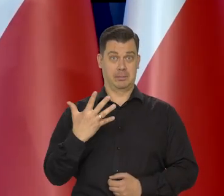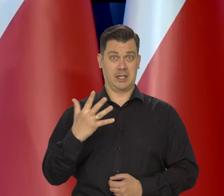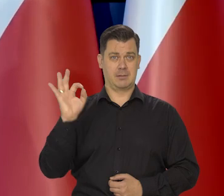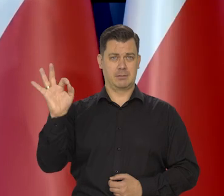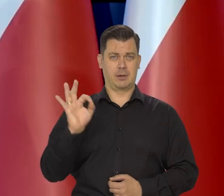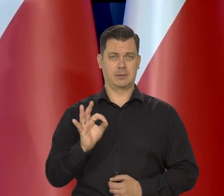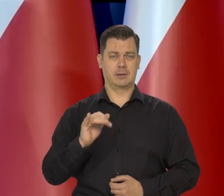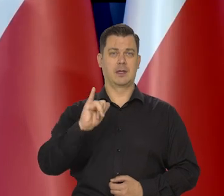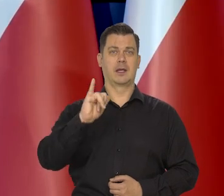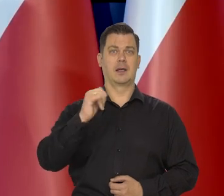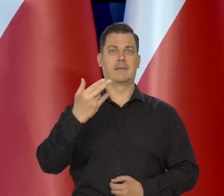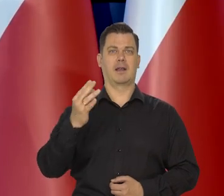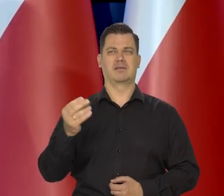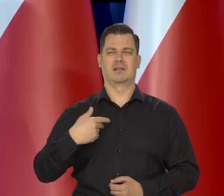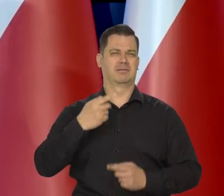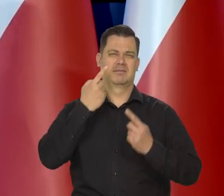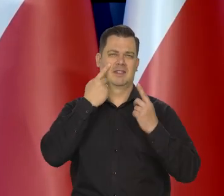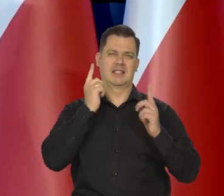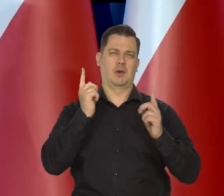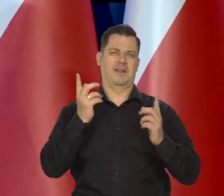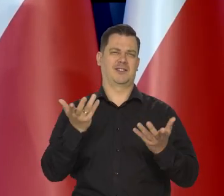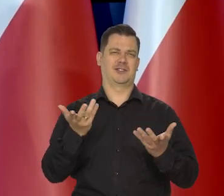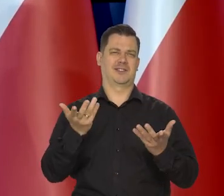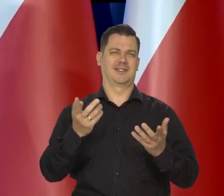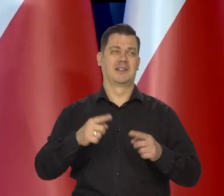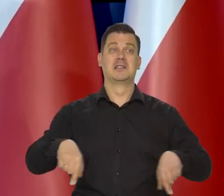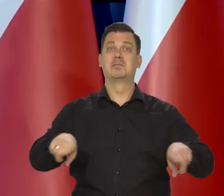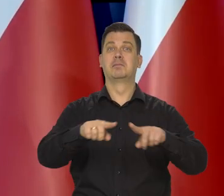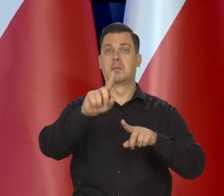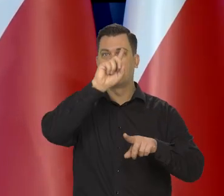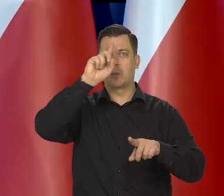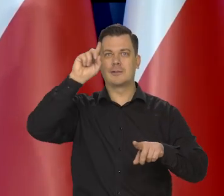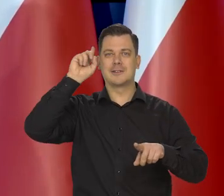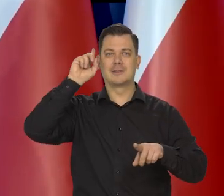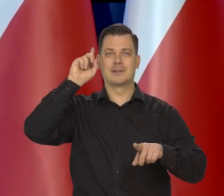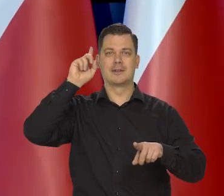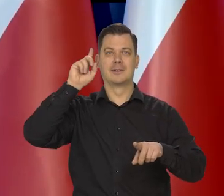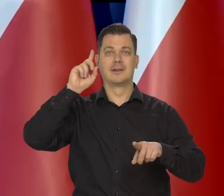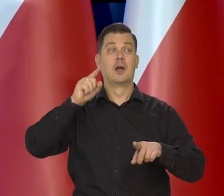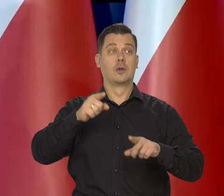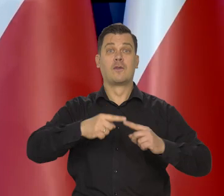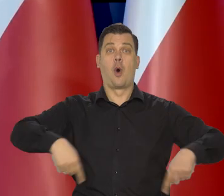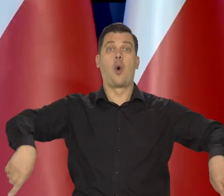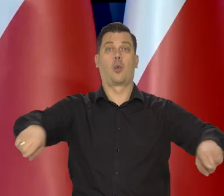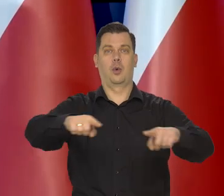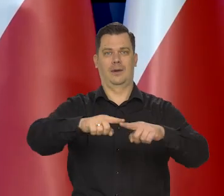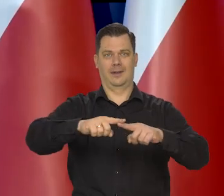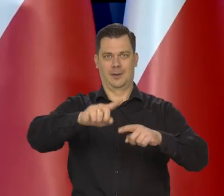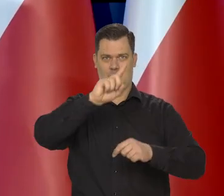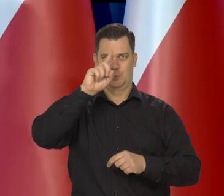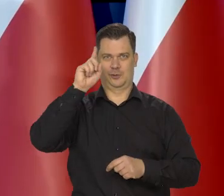że 5% inflacja jest niedostrzegalna przez społeczeństwo. Społeczeństwo proszę Państwa jako zbiór ogólny,